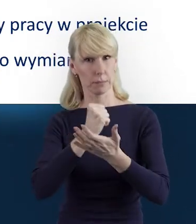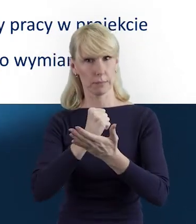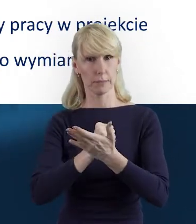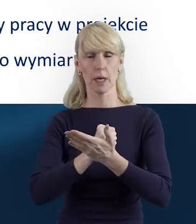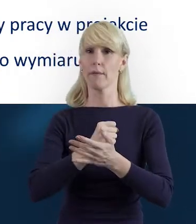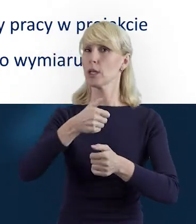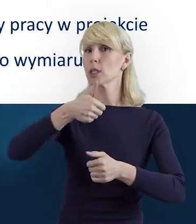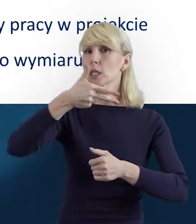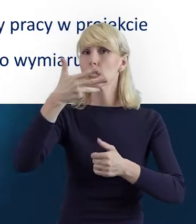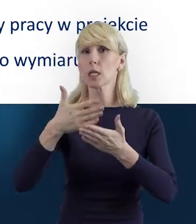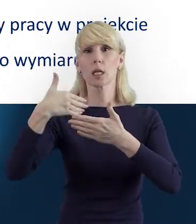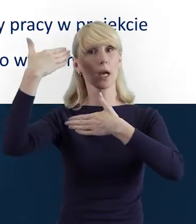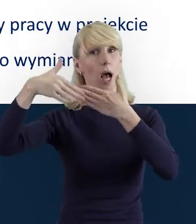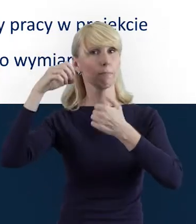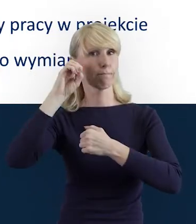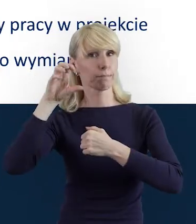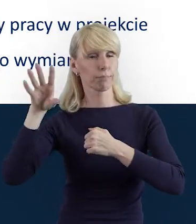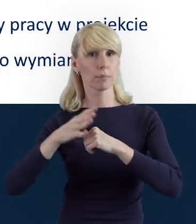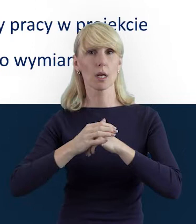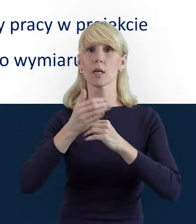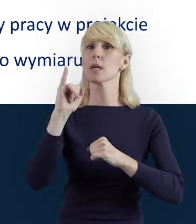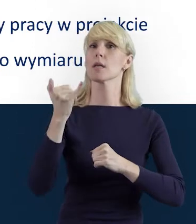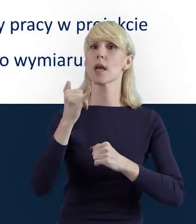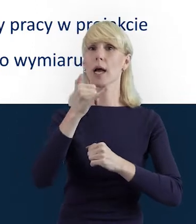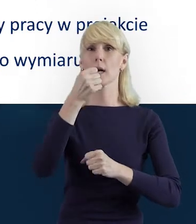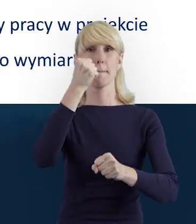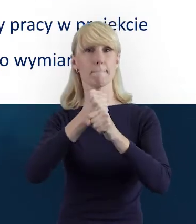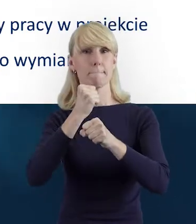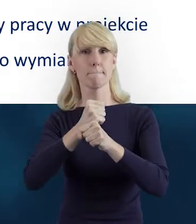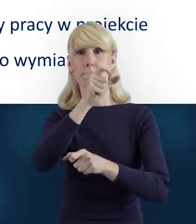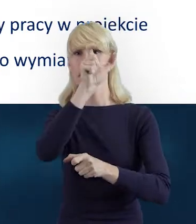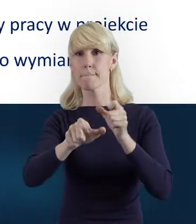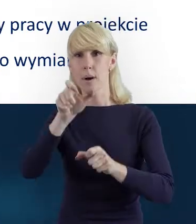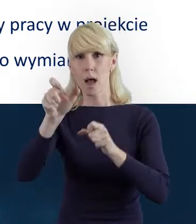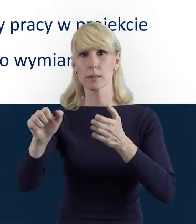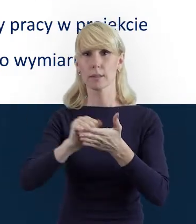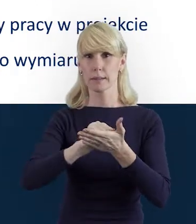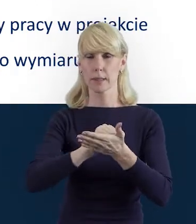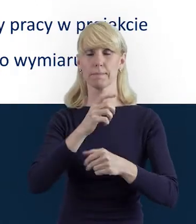dotyczących bezpośrednio poruszania się po Bazie Personelu. I skąd pomysł na dzisiejsze szkolenie?